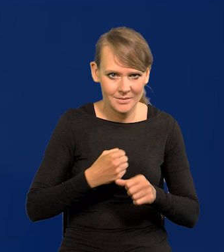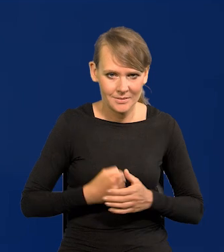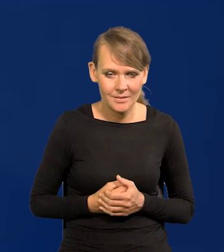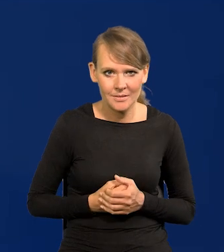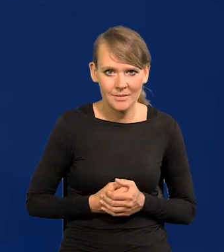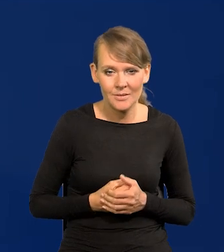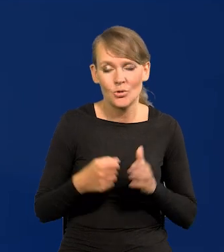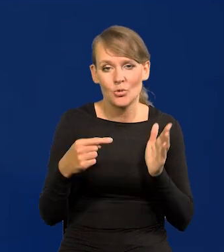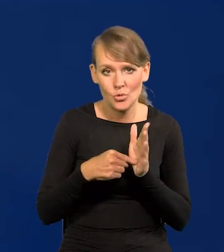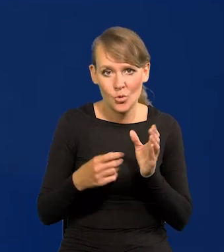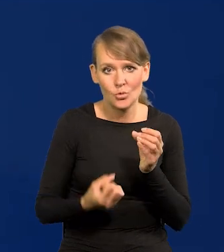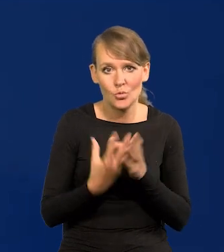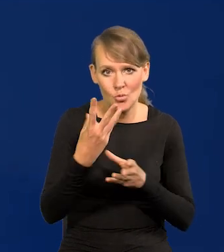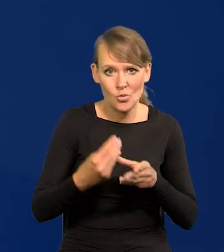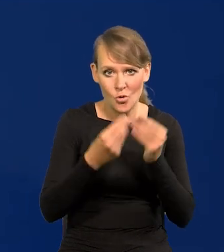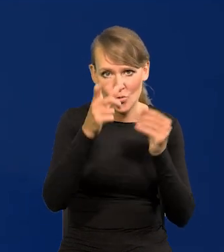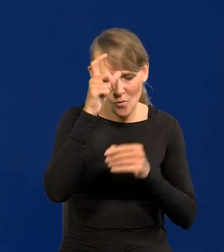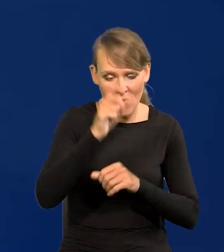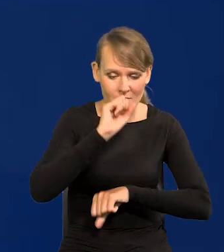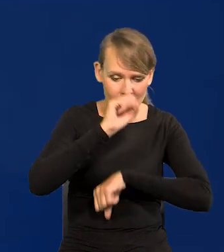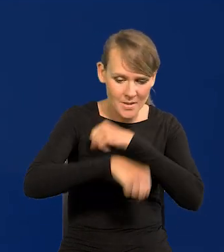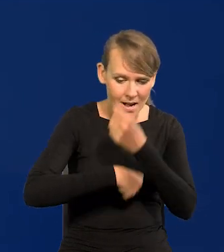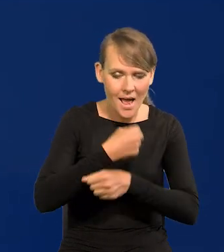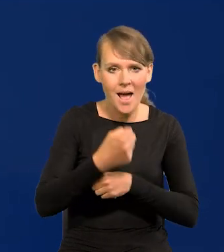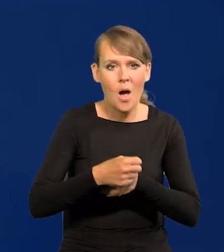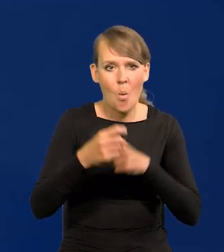To są te źródła rozwoju, ludzka praca, ludzki umysł